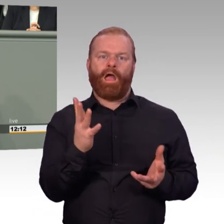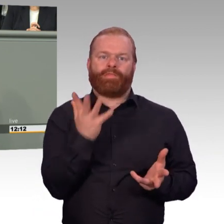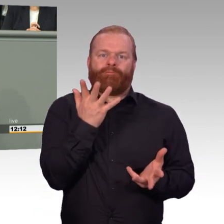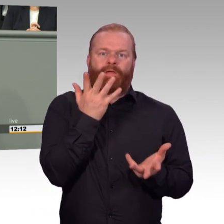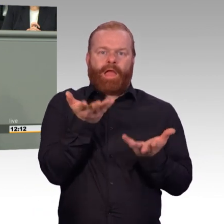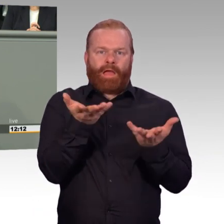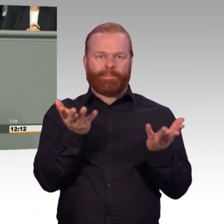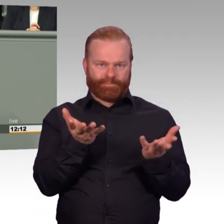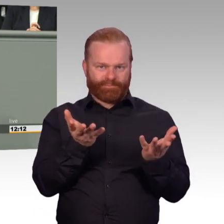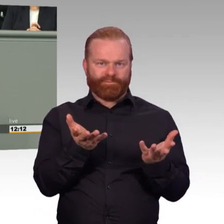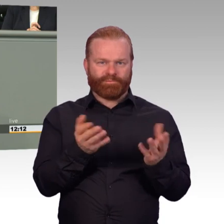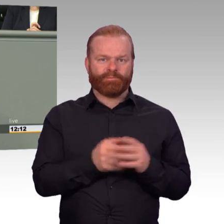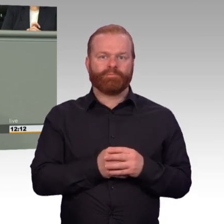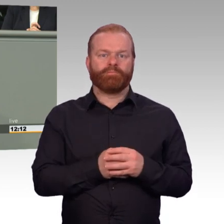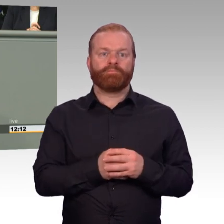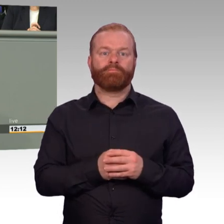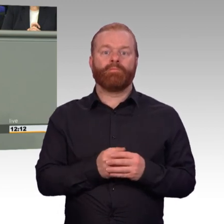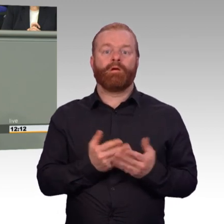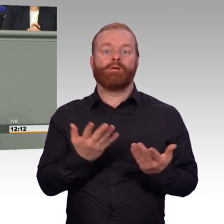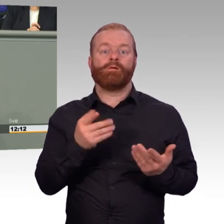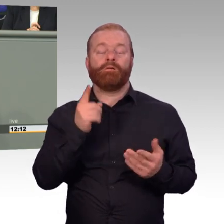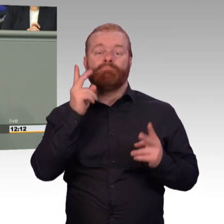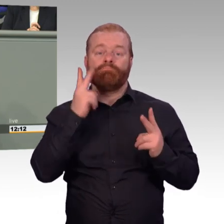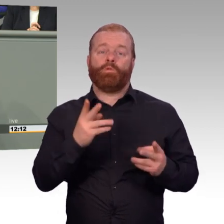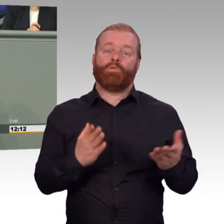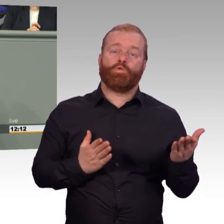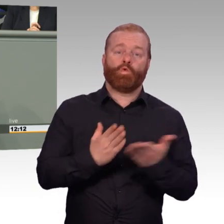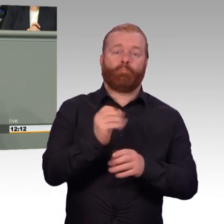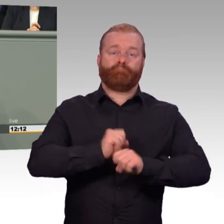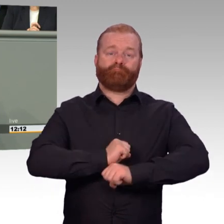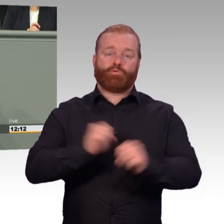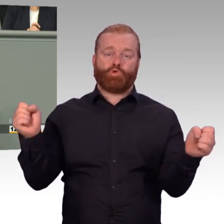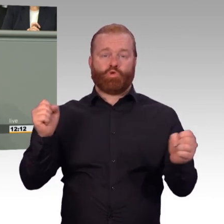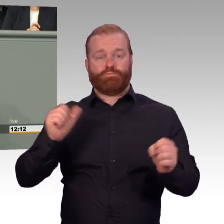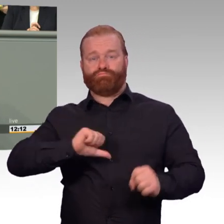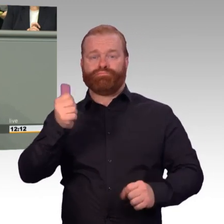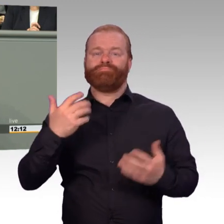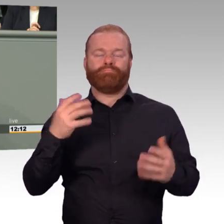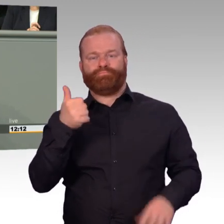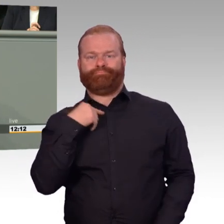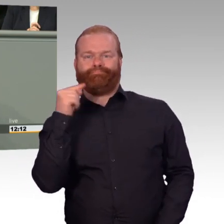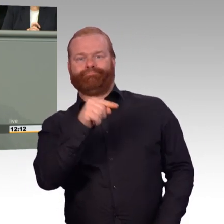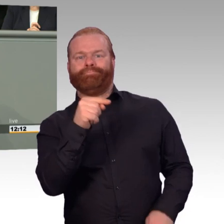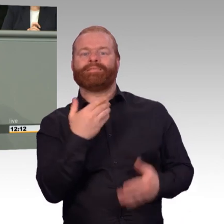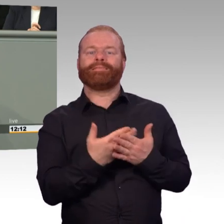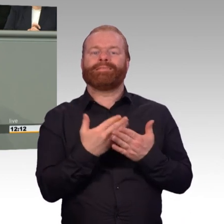Sehr wichtig ist auch der klare Blick für die Bedürfnisse von Soldaten, die im Einsatz traumatisiert oder körperlich geschädigt worden sind.